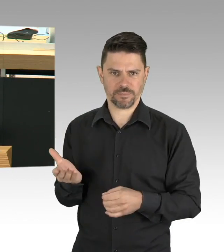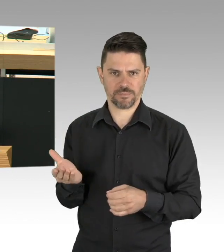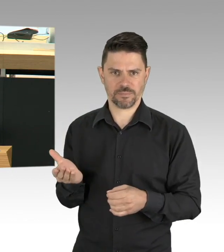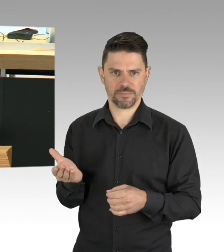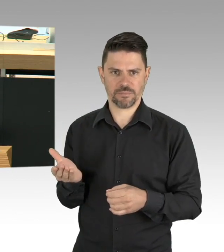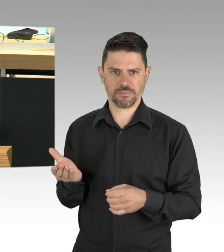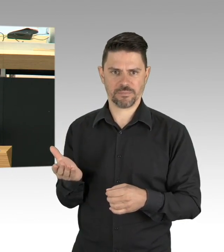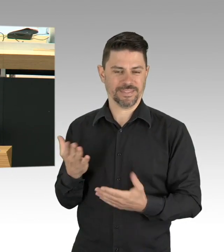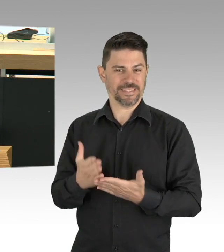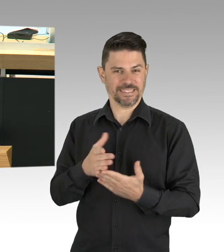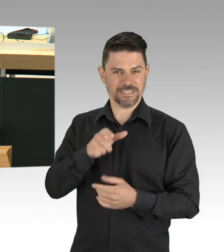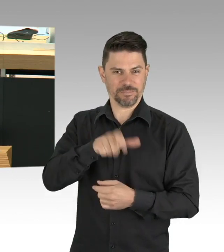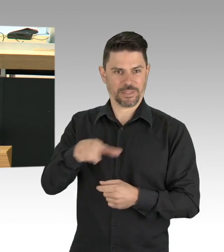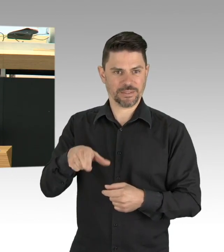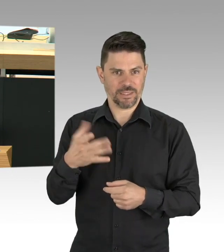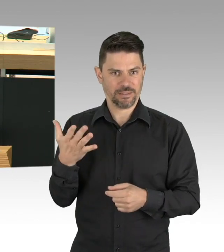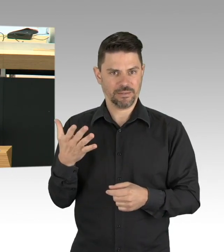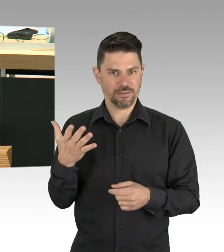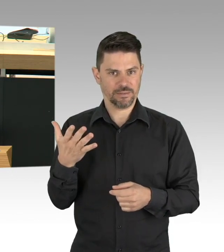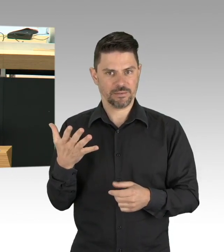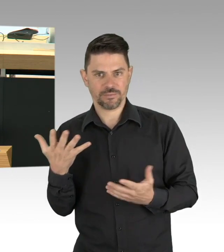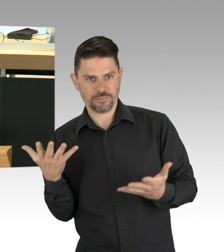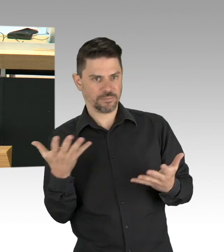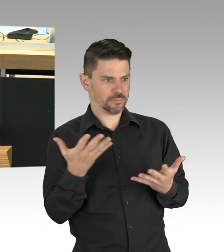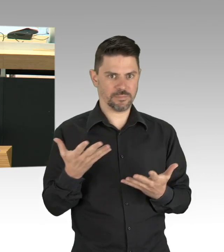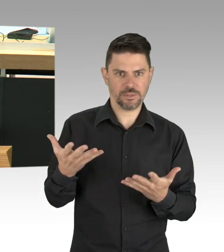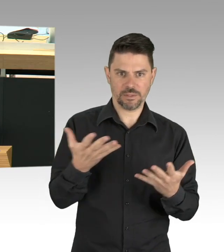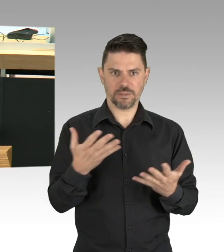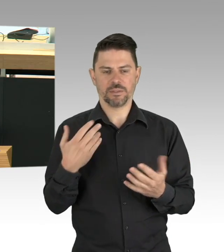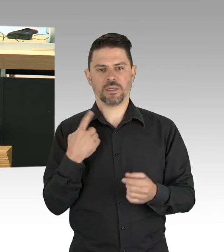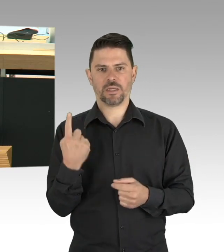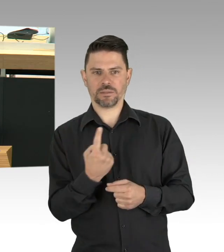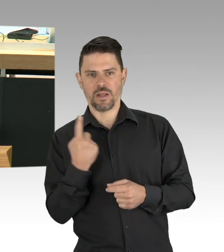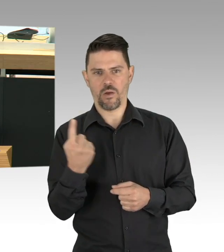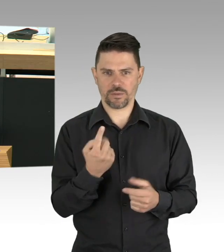wenn wir über Existenzängste und Gesundheitsschutz in Berlin reden. (Beifall)